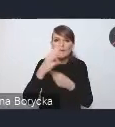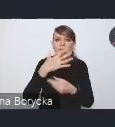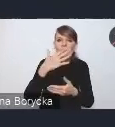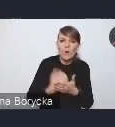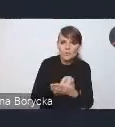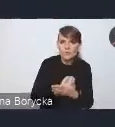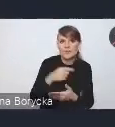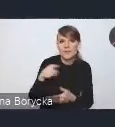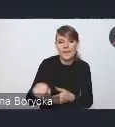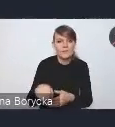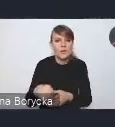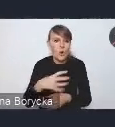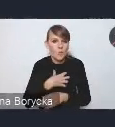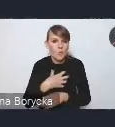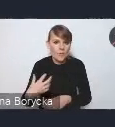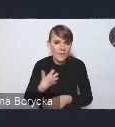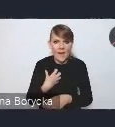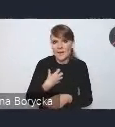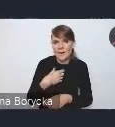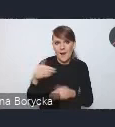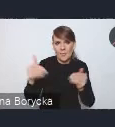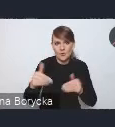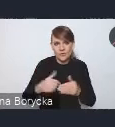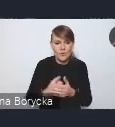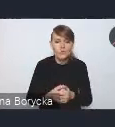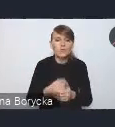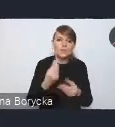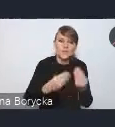czy wprowadzenia takich działań zwiększających aktywność zawodową